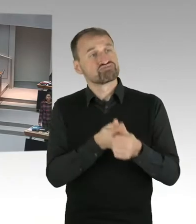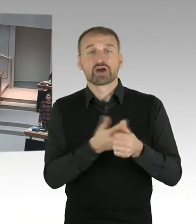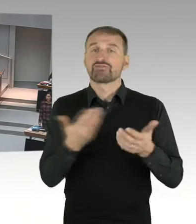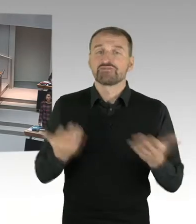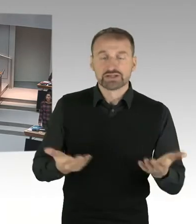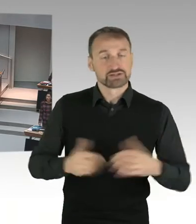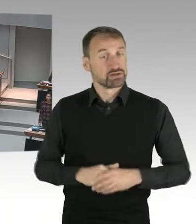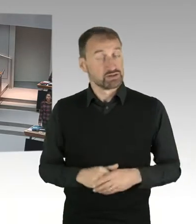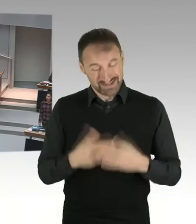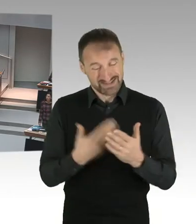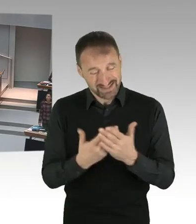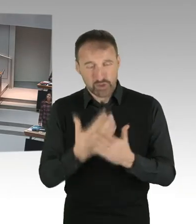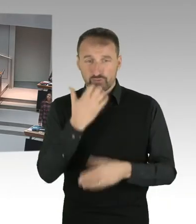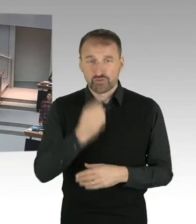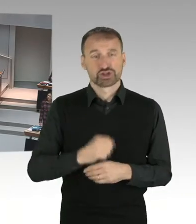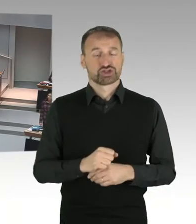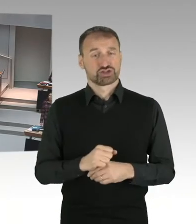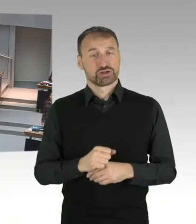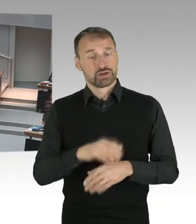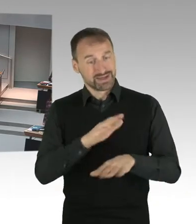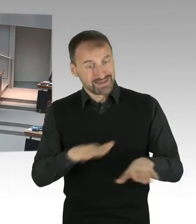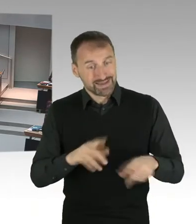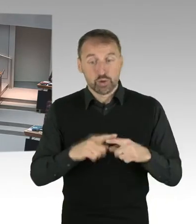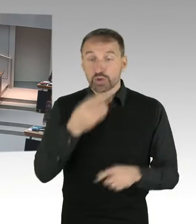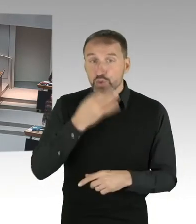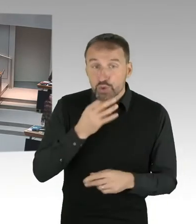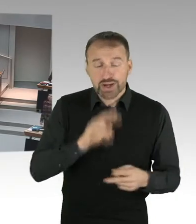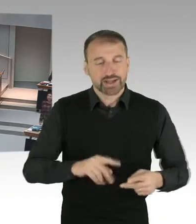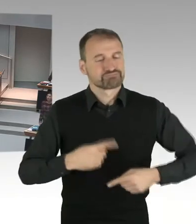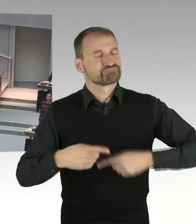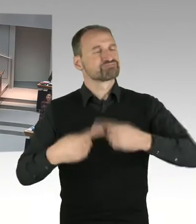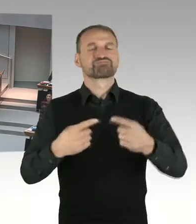kritisch in die Diskussion mit ihren Eltern geht, und dann habe ich, in der Phase,